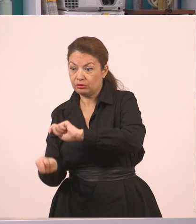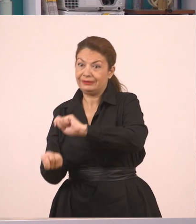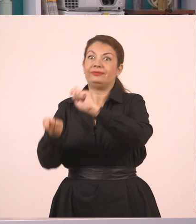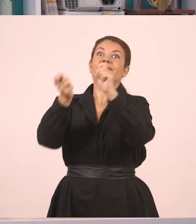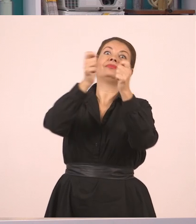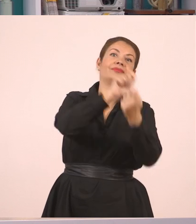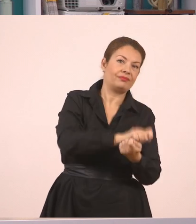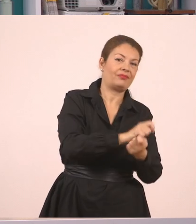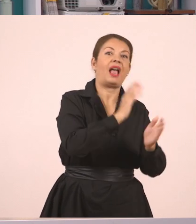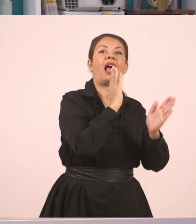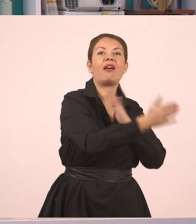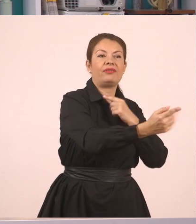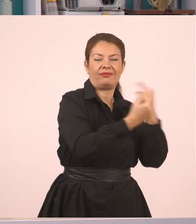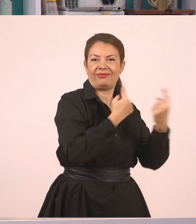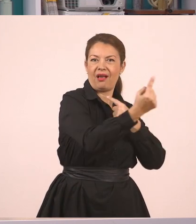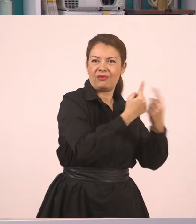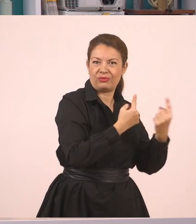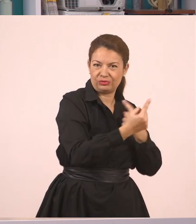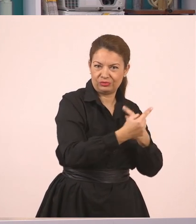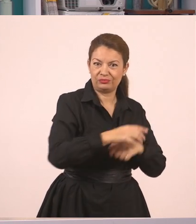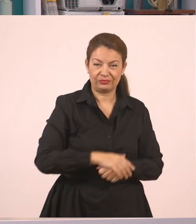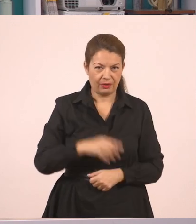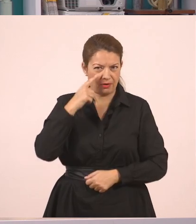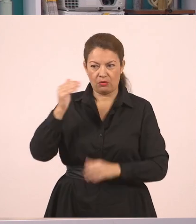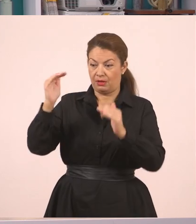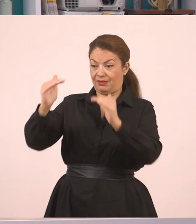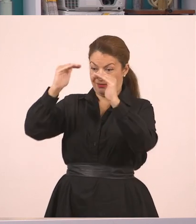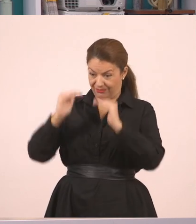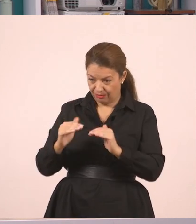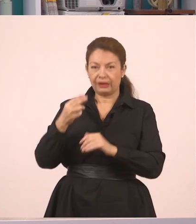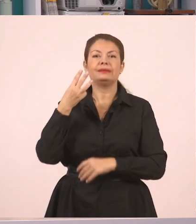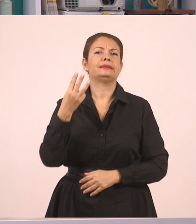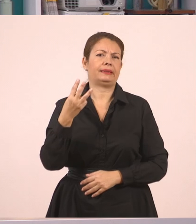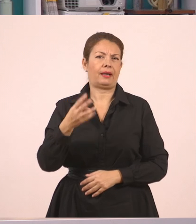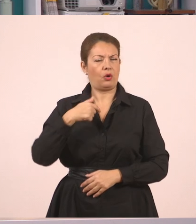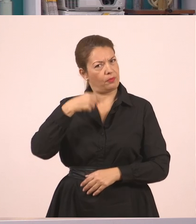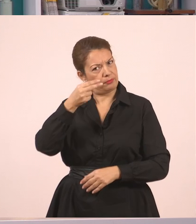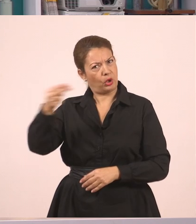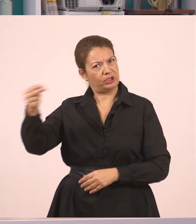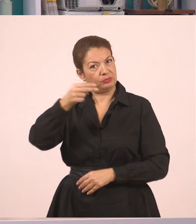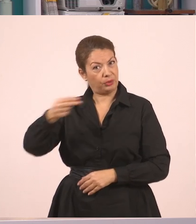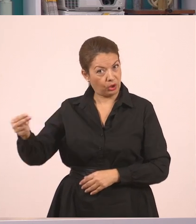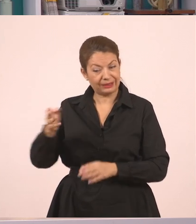Η πρόταση λοιπόν με το νούμερο 3 ξεκινάει από εδώ. Θα γράψω λοιπόν εδώ μία πρόταση στον πλάγιο λόγο. Για να δούμε ποια θα γράψω.